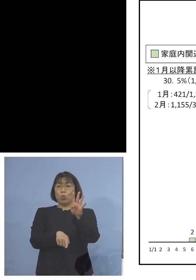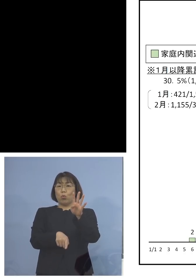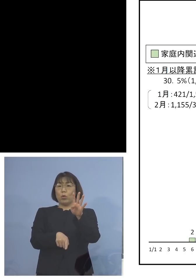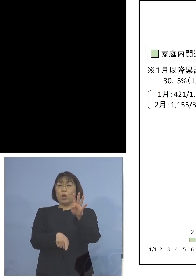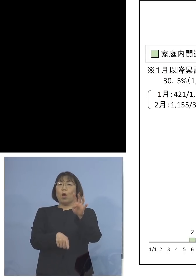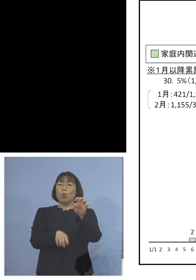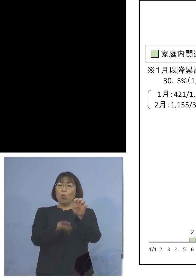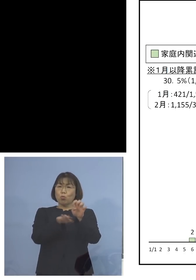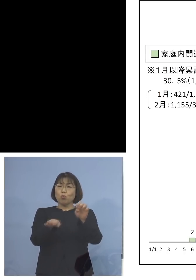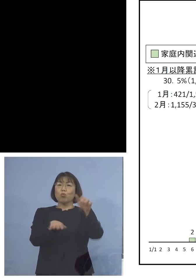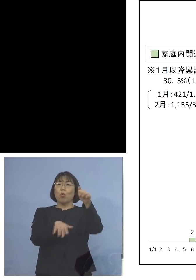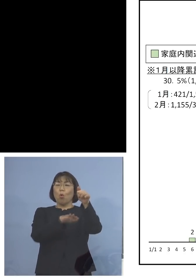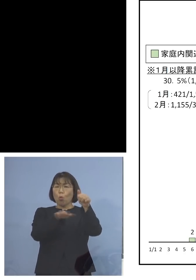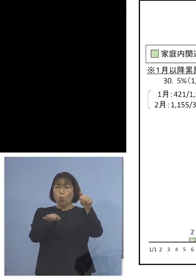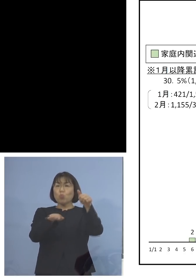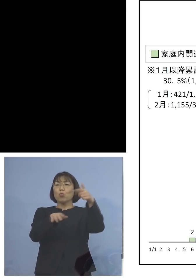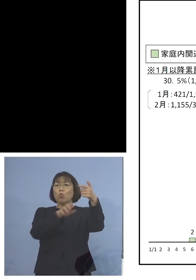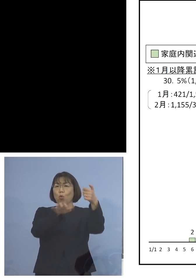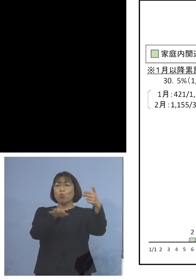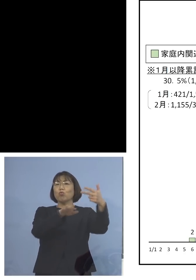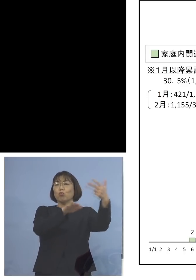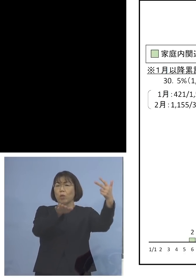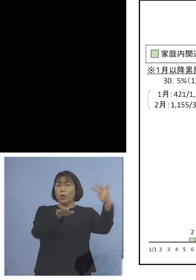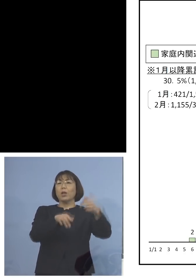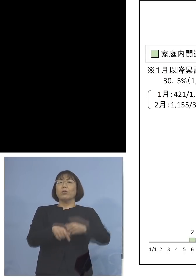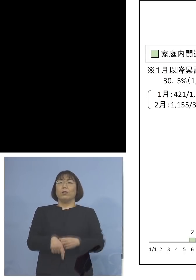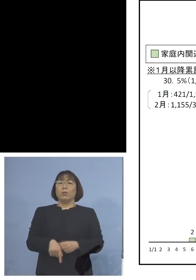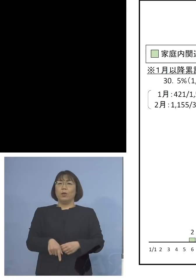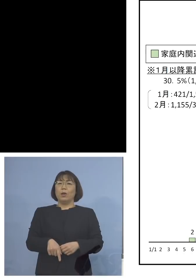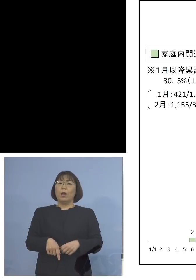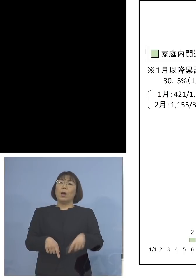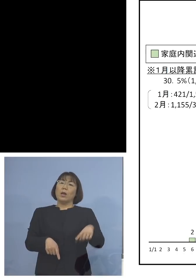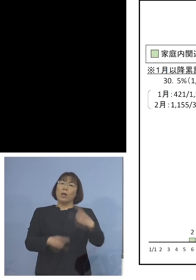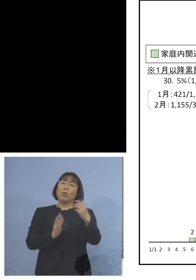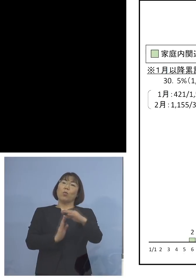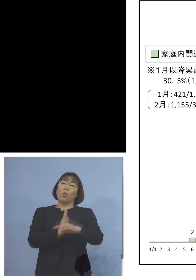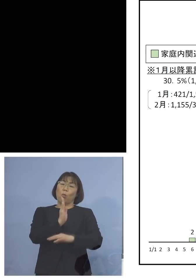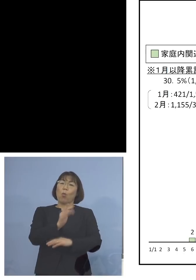50台、60台、70台そして 100（台）を超えるものと